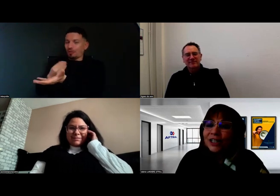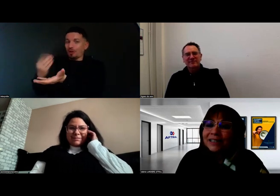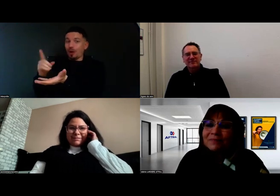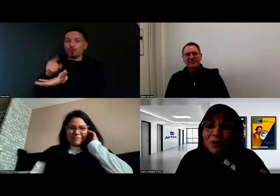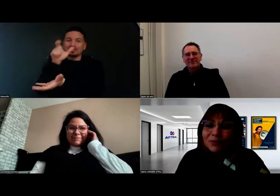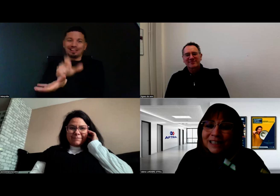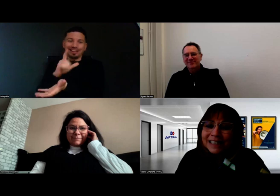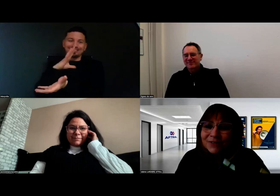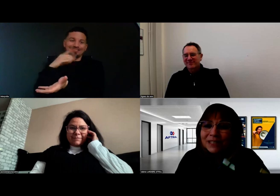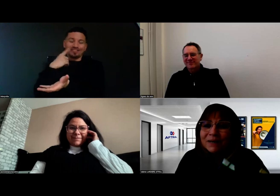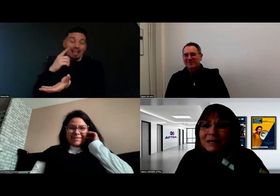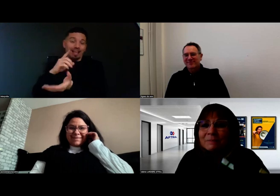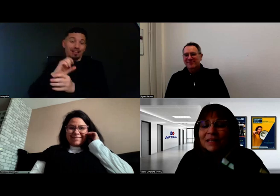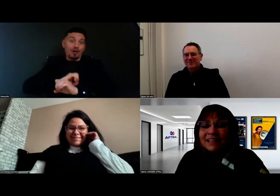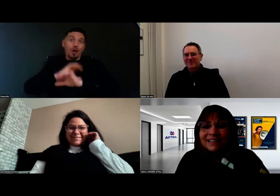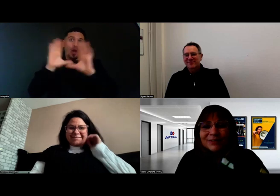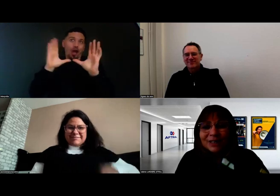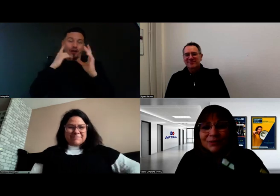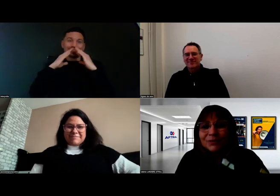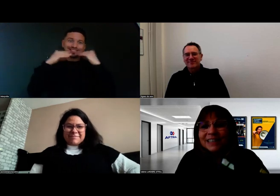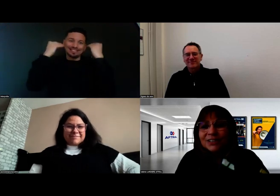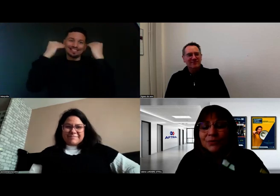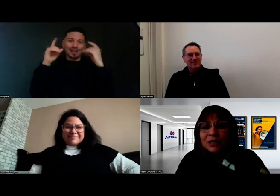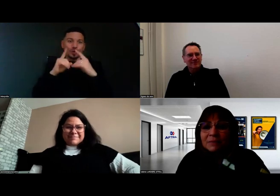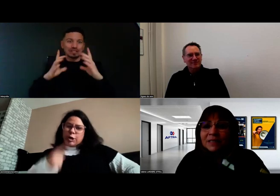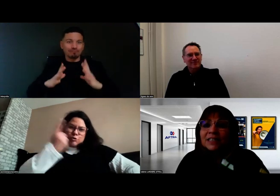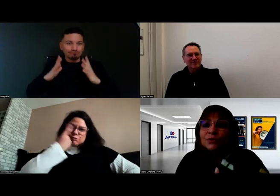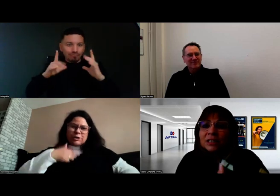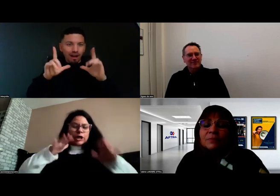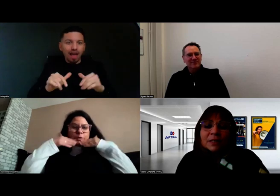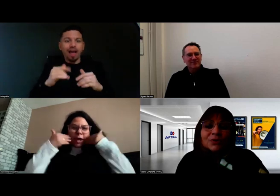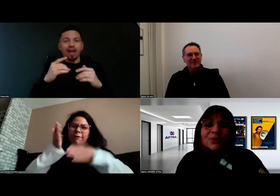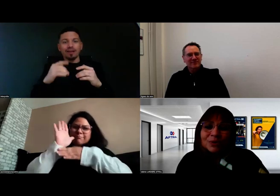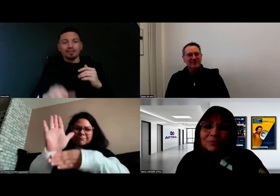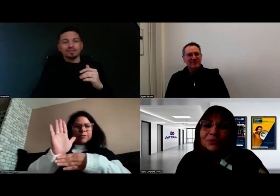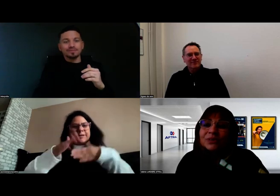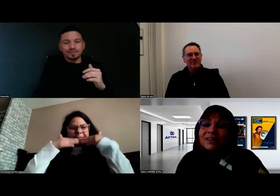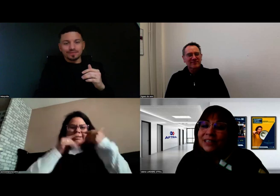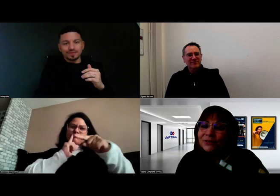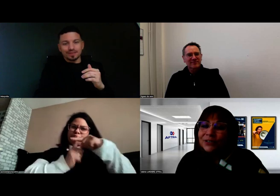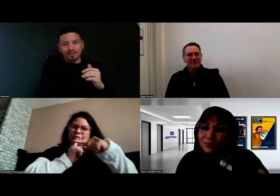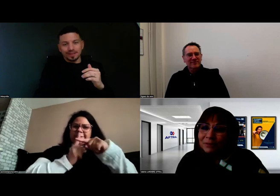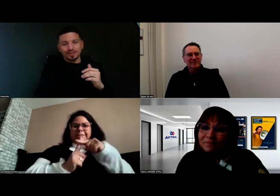chacun prend sa part dans la communication, mais c'est aussi parce qu'on a beaucoup travaillé ensemble.